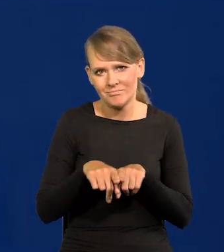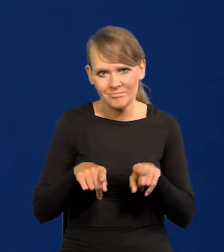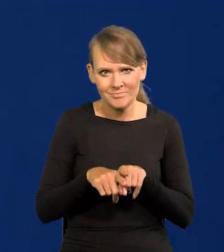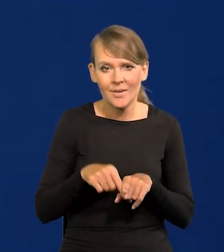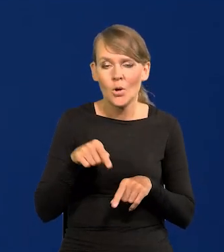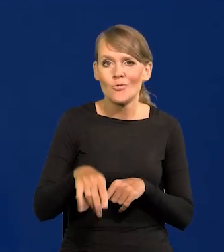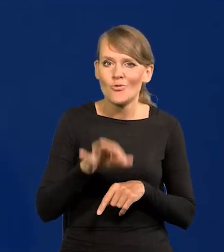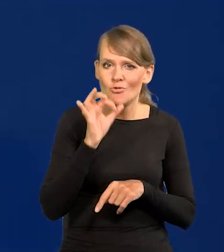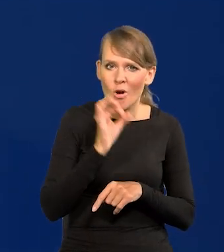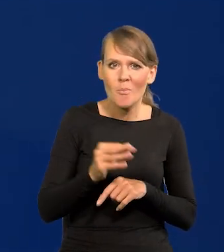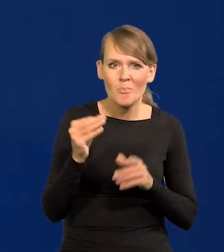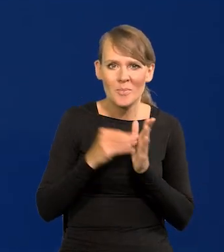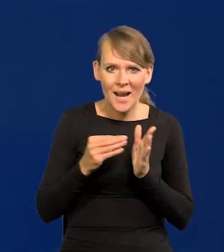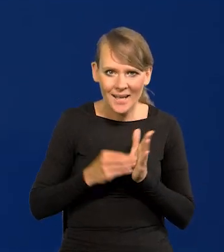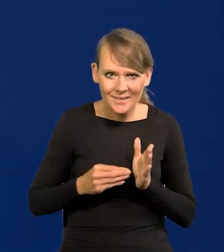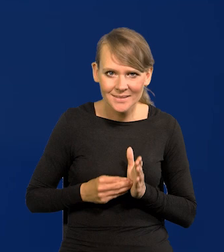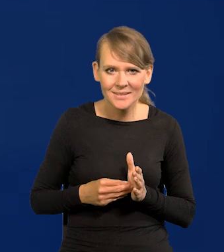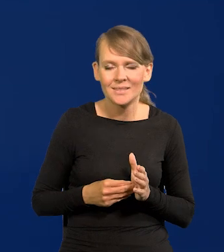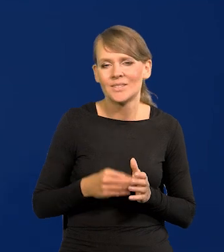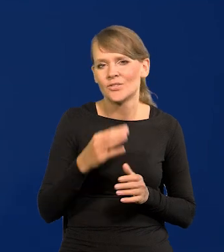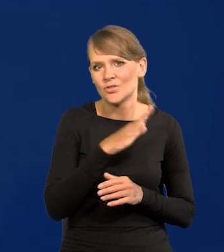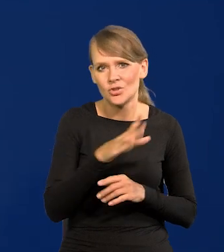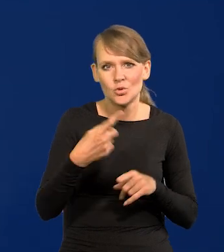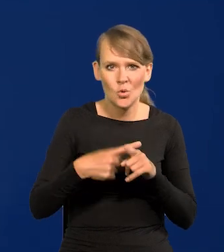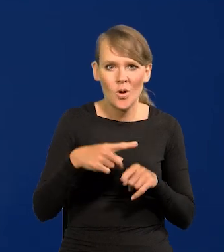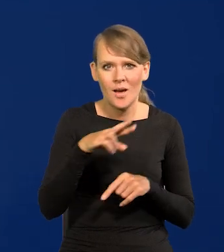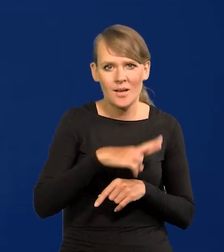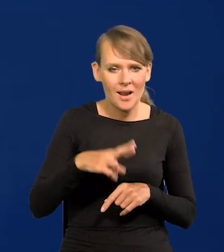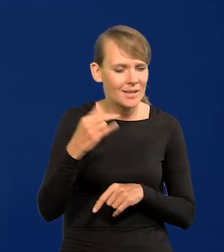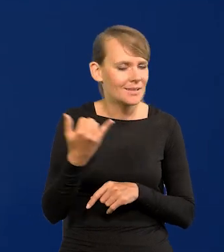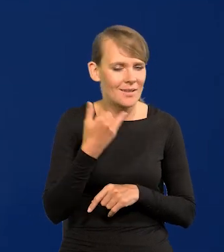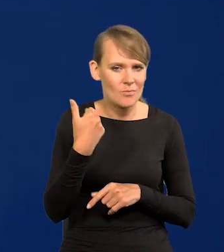Takie dobre praktyki akceptowali wszyscy członkowie Rady. Zawsze.